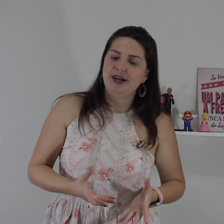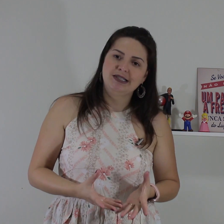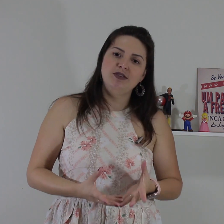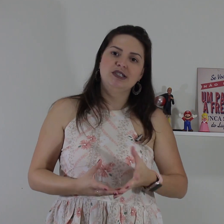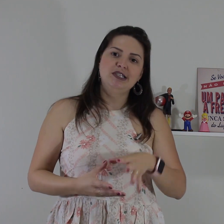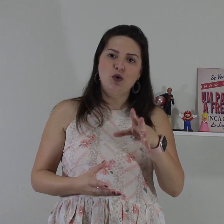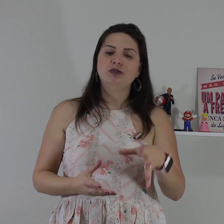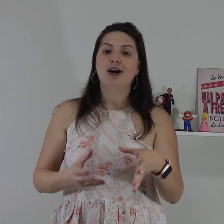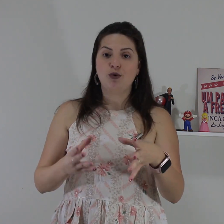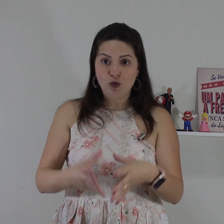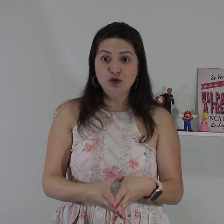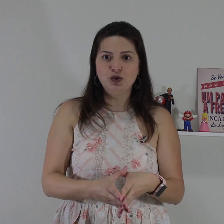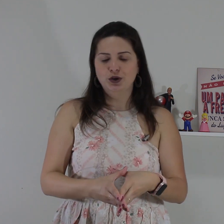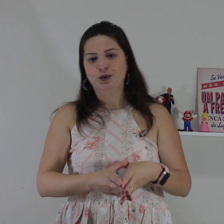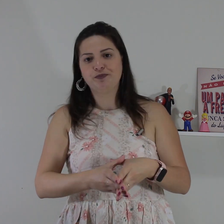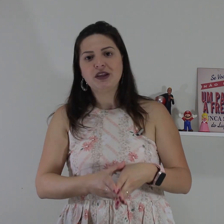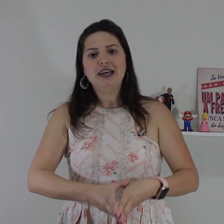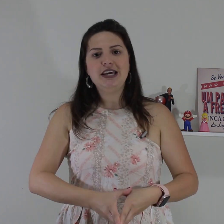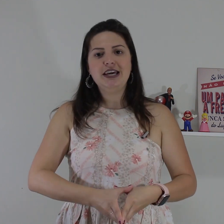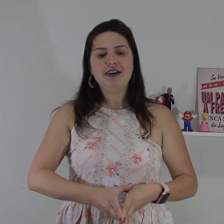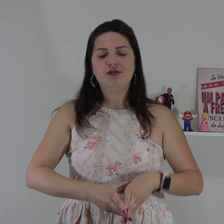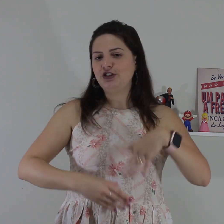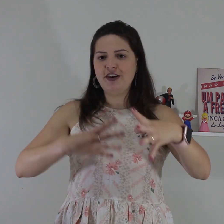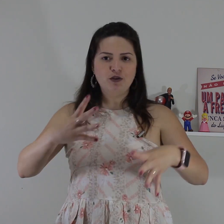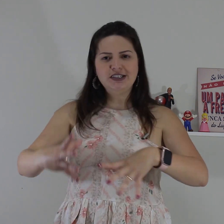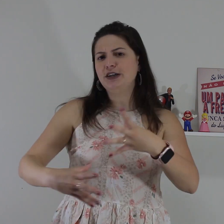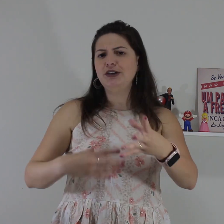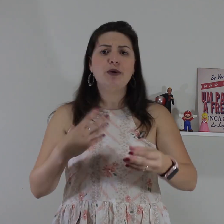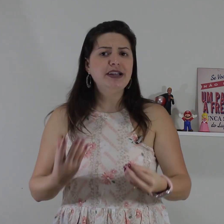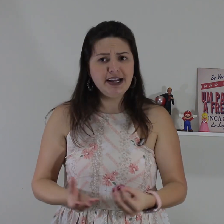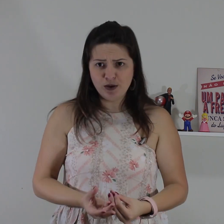situações que vocês encontrar com alguns surdo e você tiver conversando e não